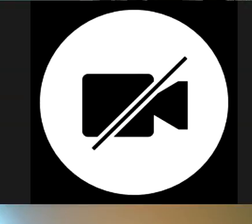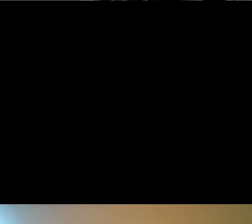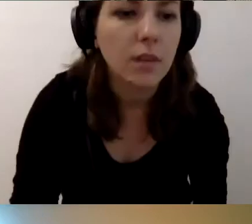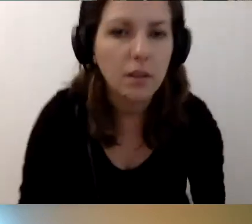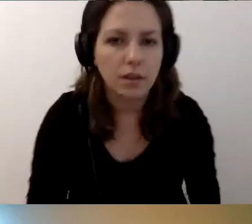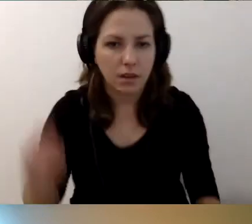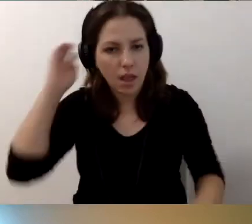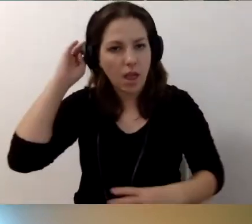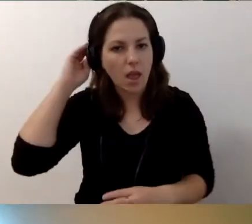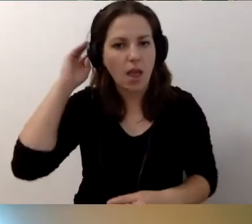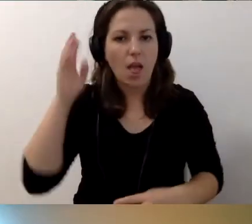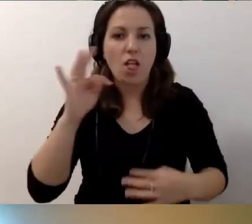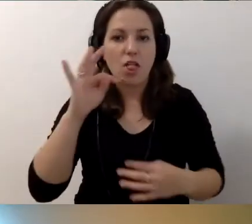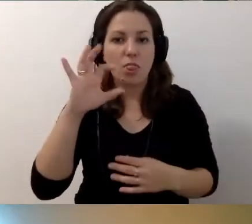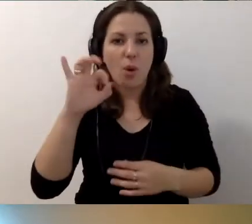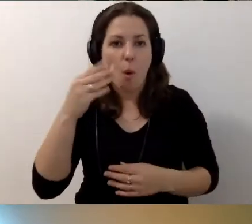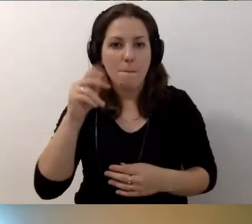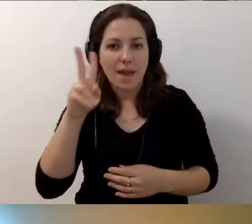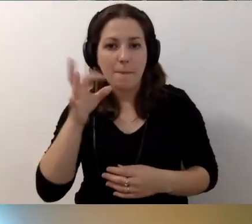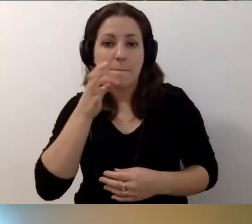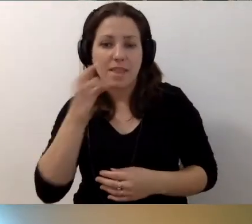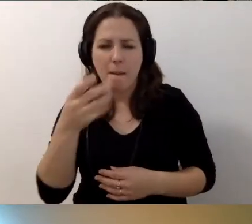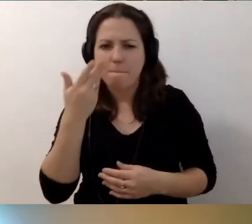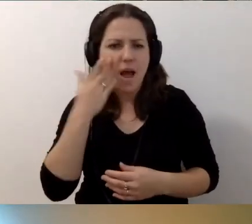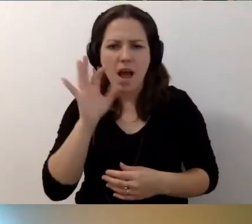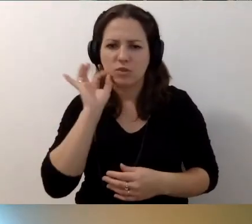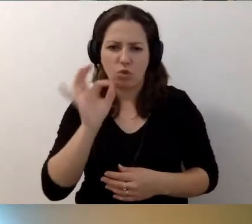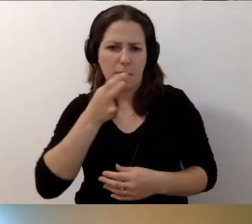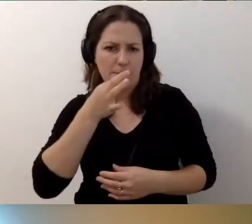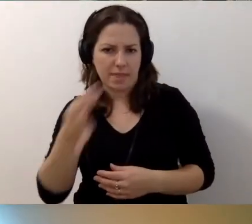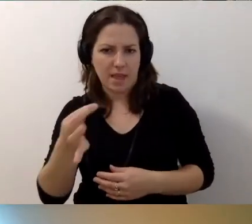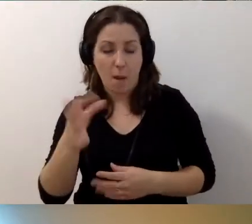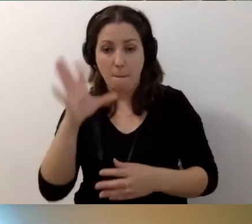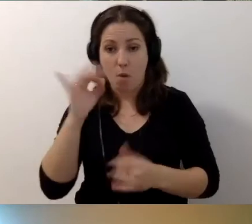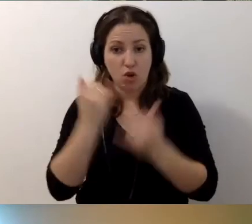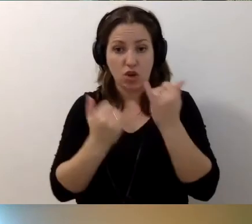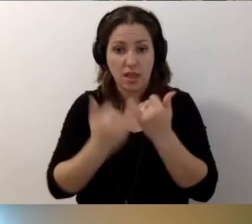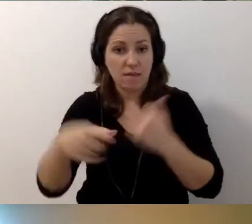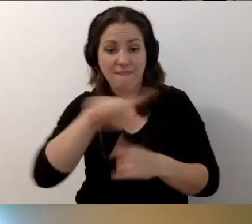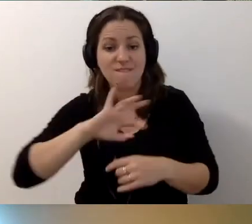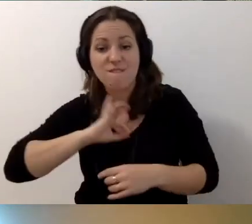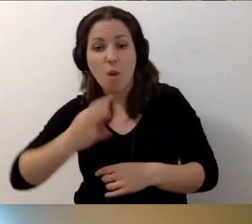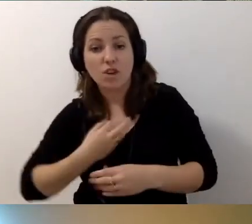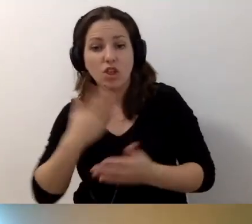Tomek pyta. Bardzo dobre pytanie. Jeżeli nie jesteśmy właścicielami, tylko użytkownikami,